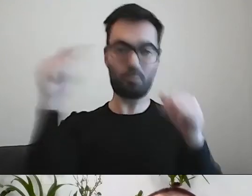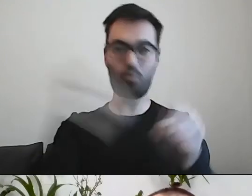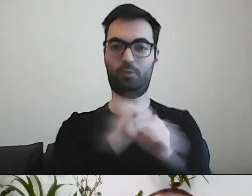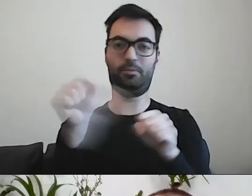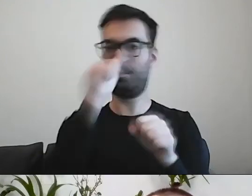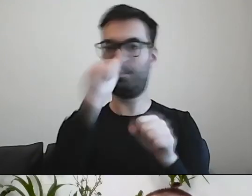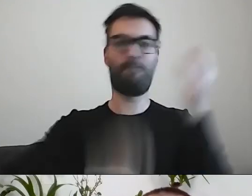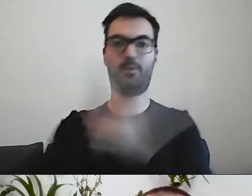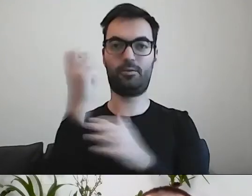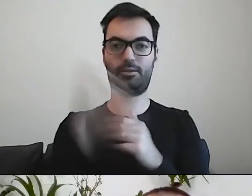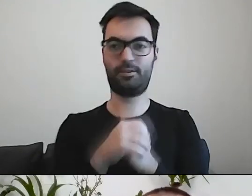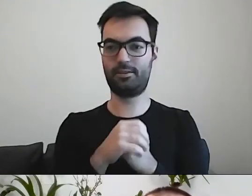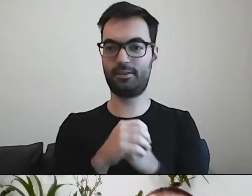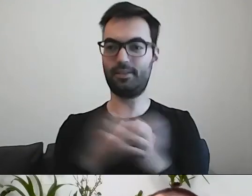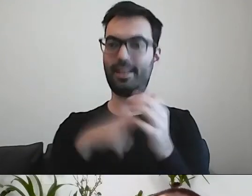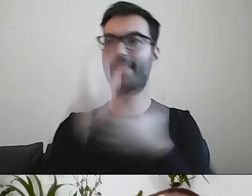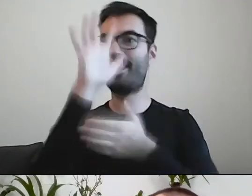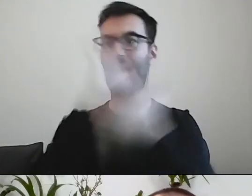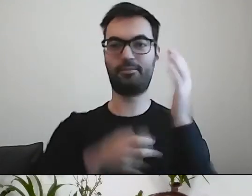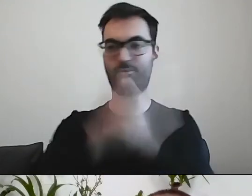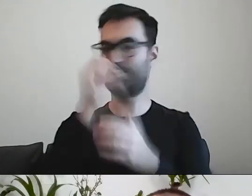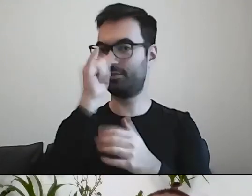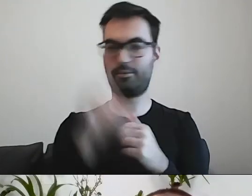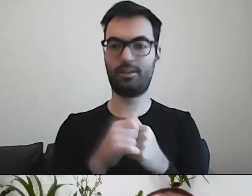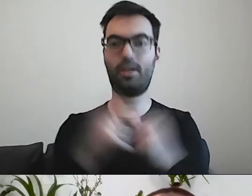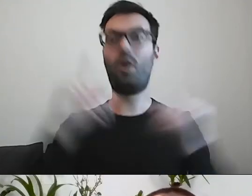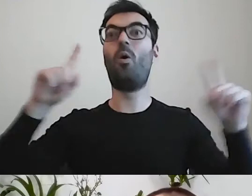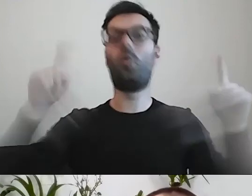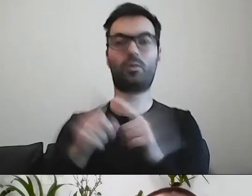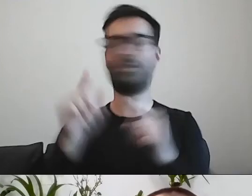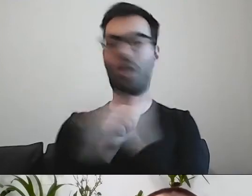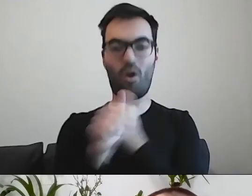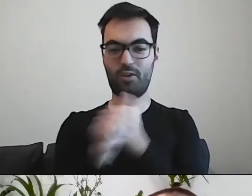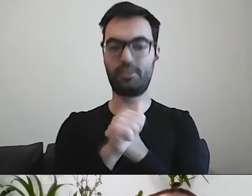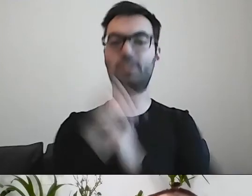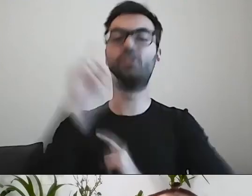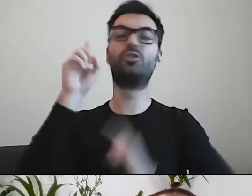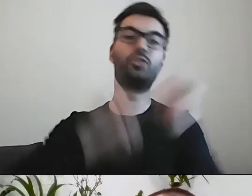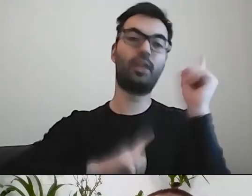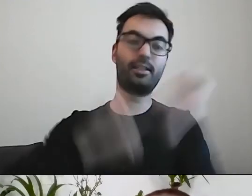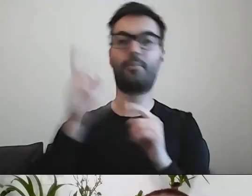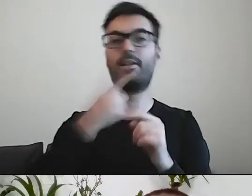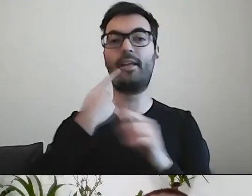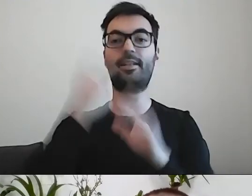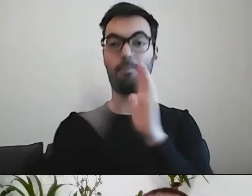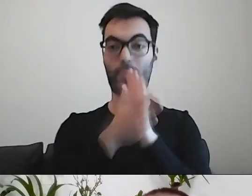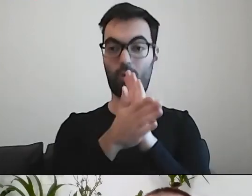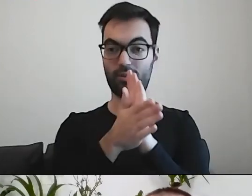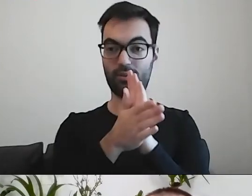MAŁGORZATA: Tego mięsa. PAWEŁ: Tak. To nie ma być krótsze za wszelką cenę. Czasem w prostym języku list jest dłuższy.